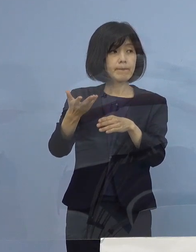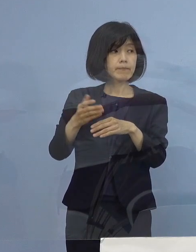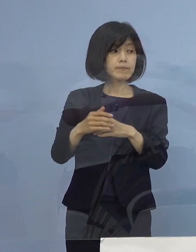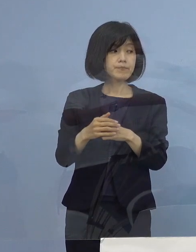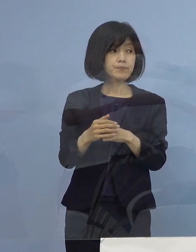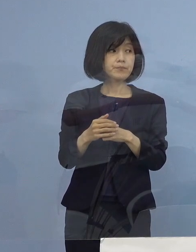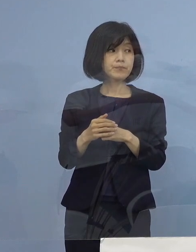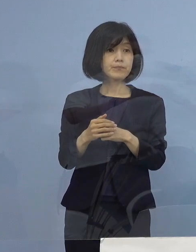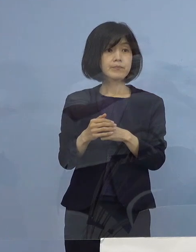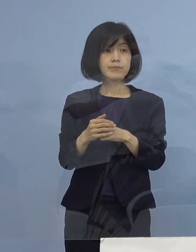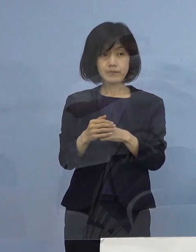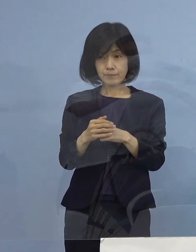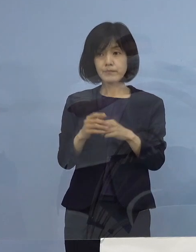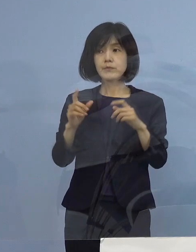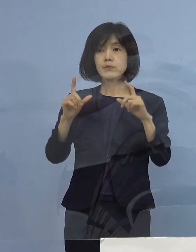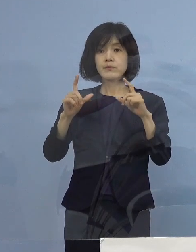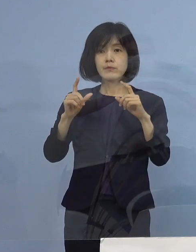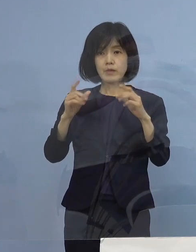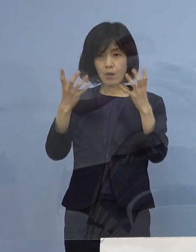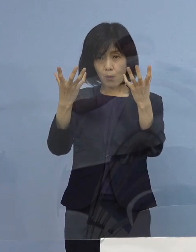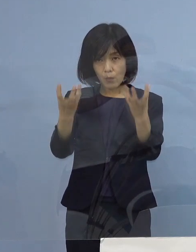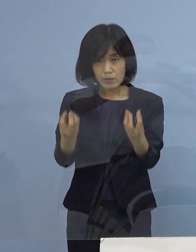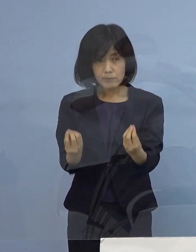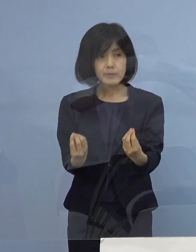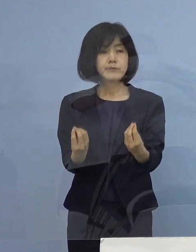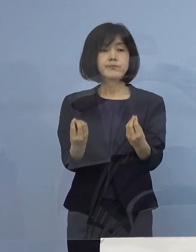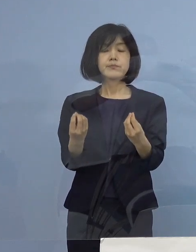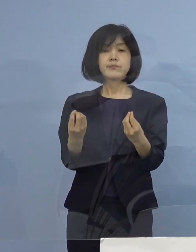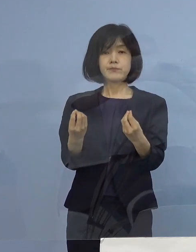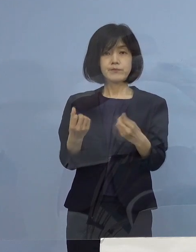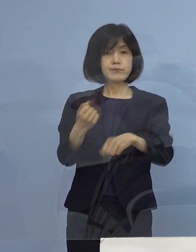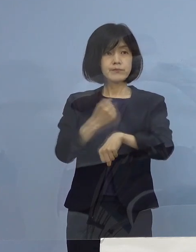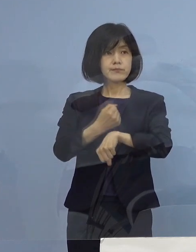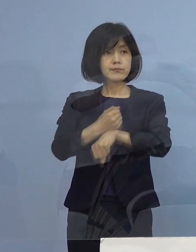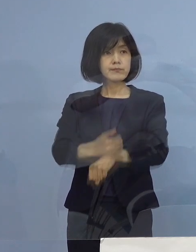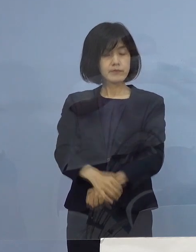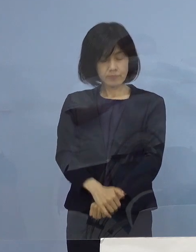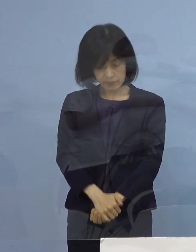では、これで終わりたいと思います ありがとうございます （知事） それでは よろしくお願いいたします